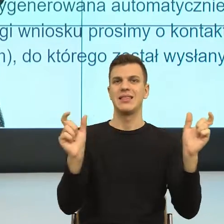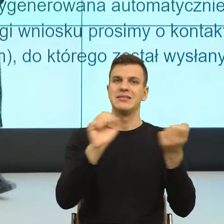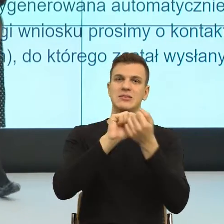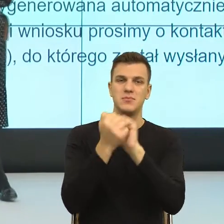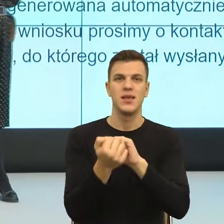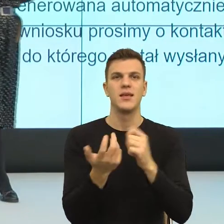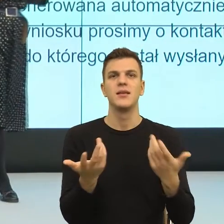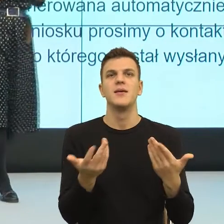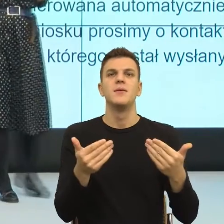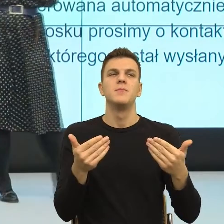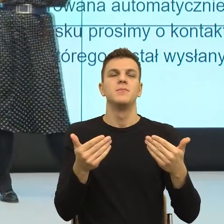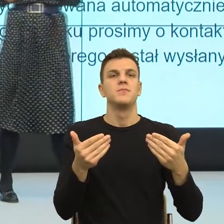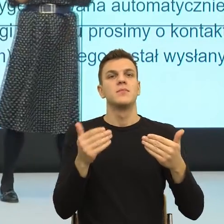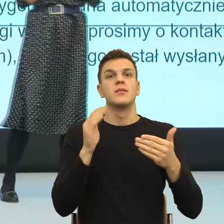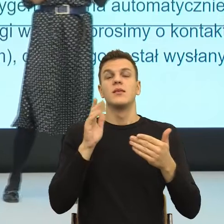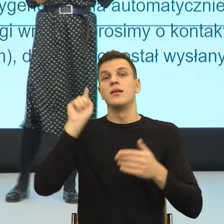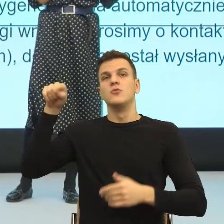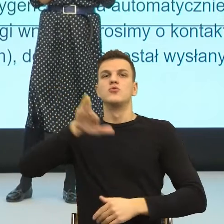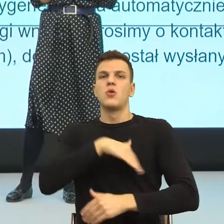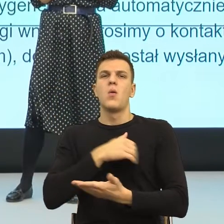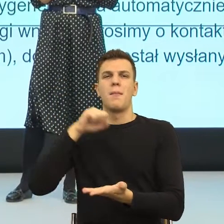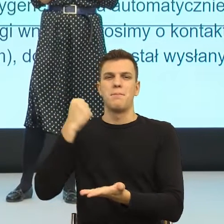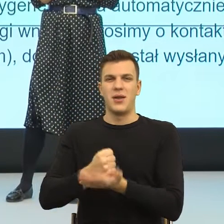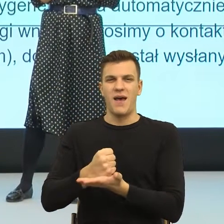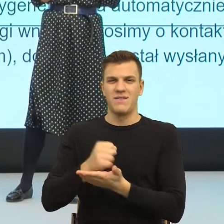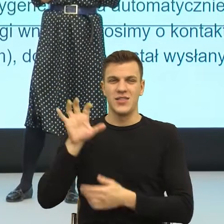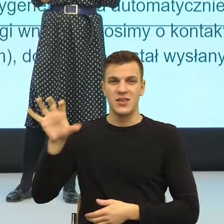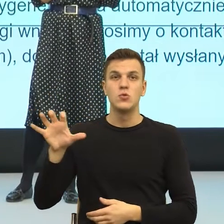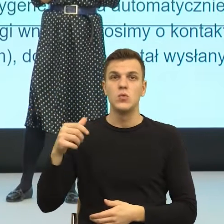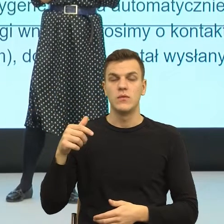Ja bardzo często szkolę prawników i oni o tym mówią, że jest bardzo